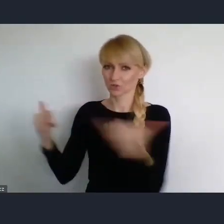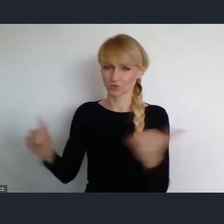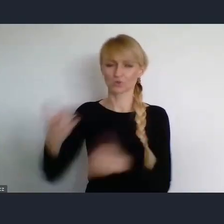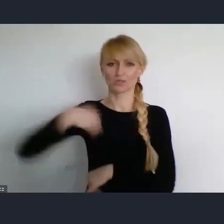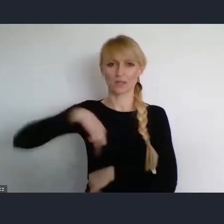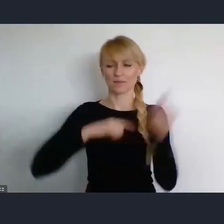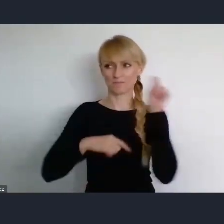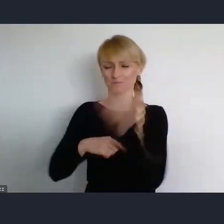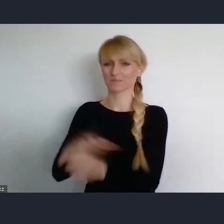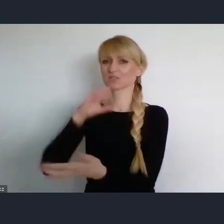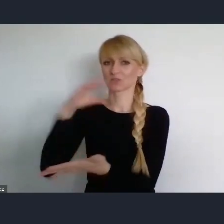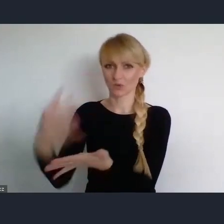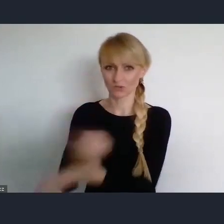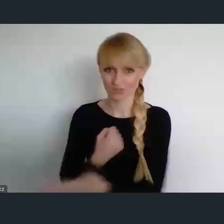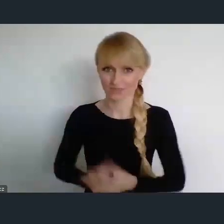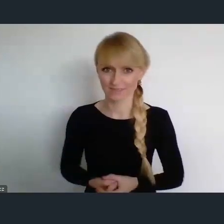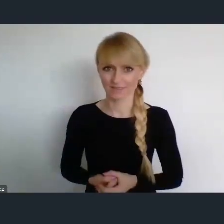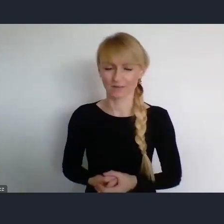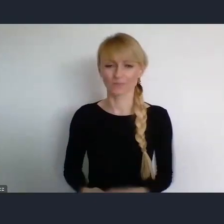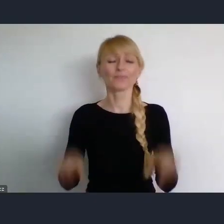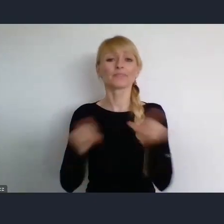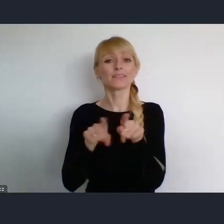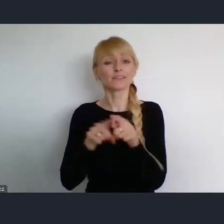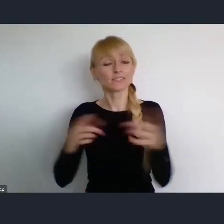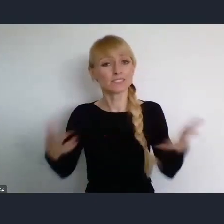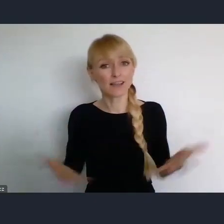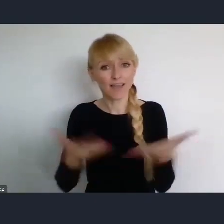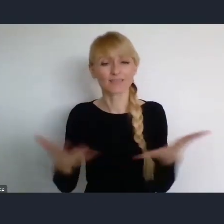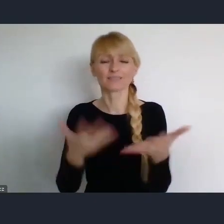Ale zachęcam, oczywiście do tego żeby w czerwcu tego roku,